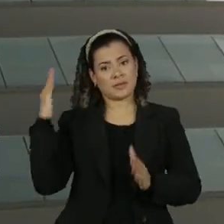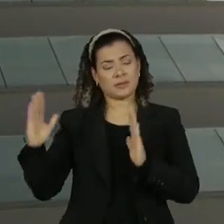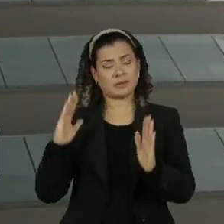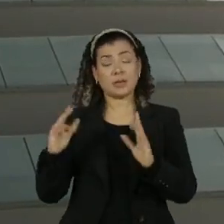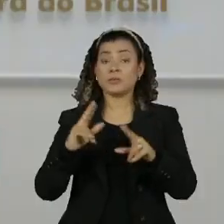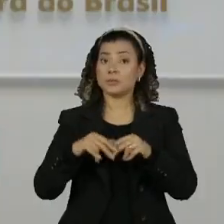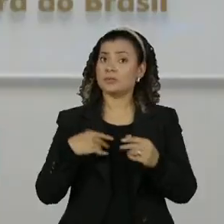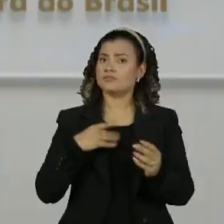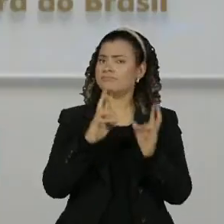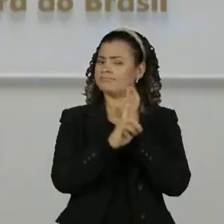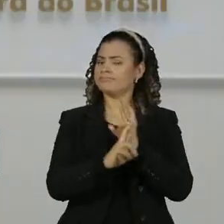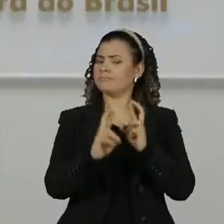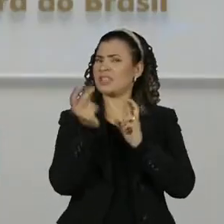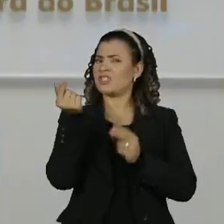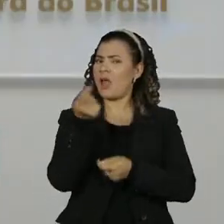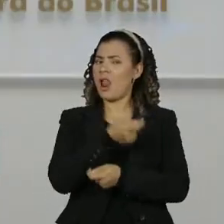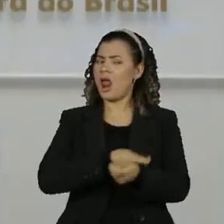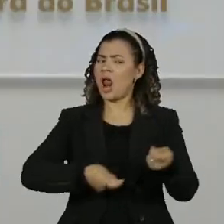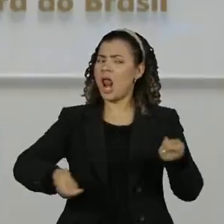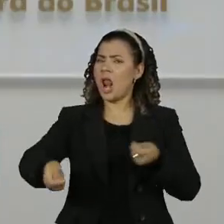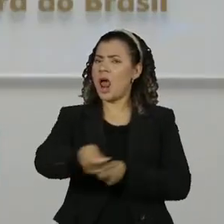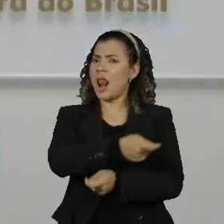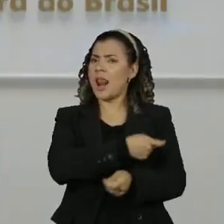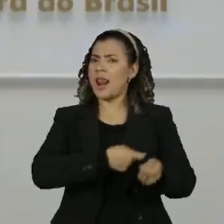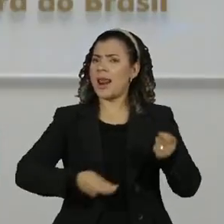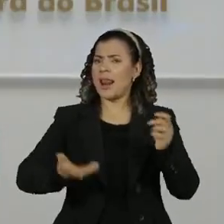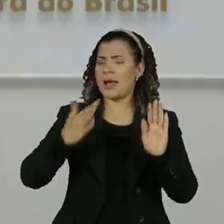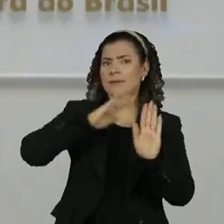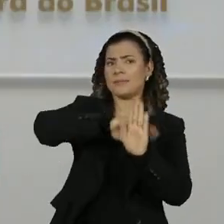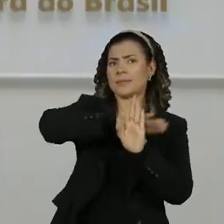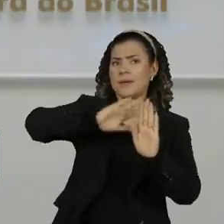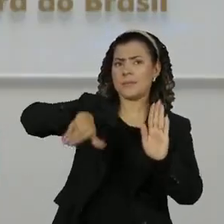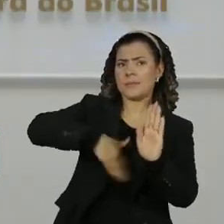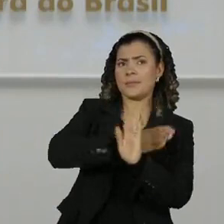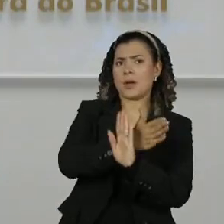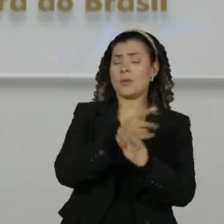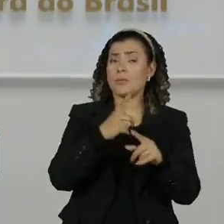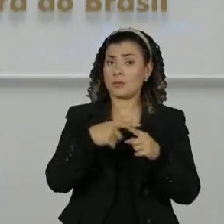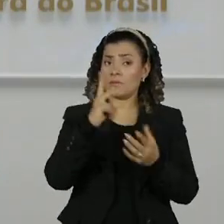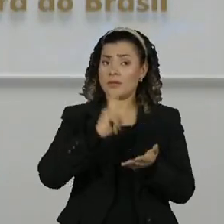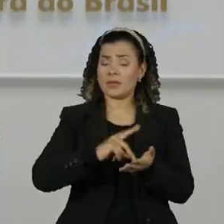indícios de possível lavagem de dinheiro já que as transações foram consideradas incompatíveis